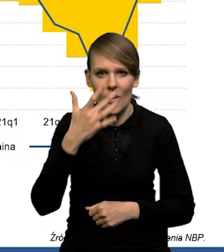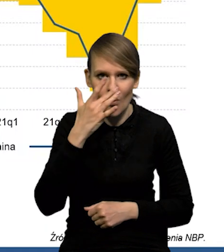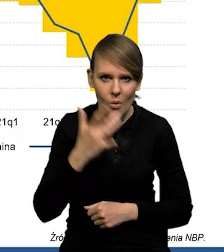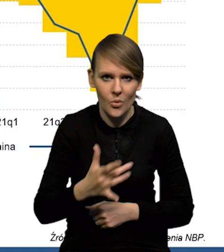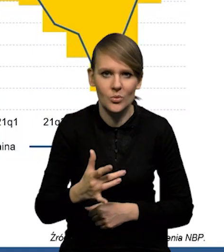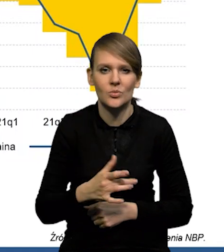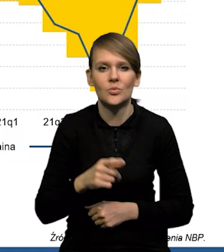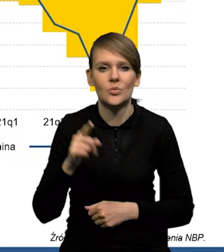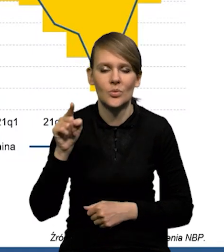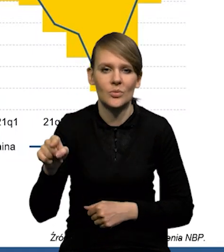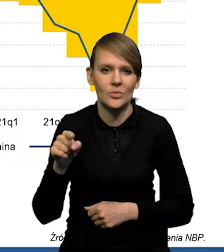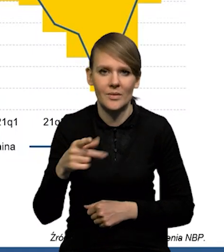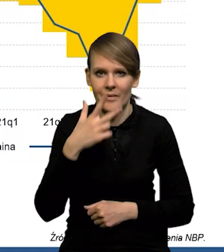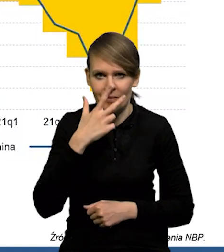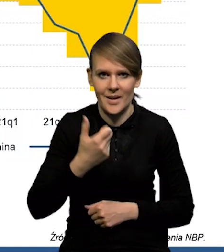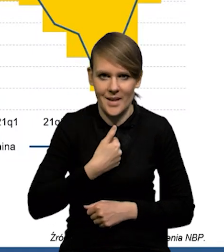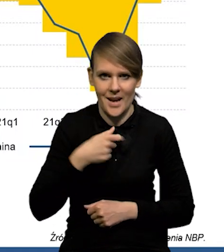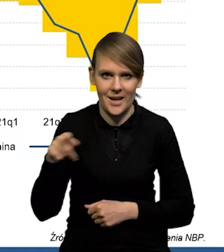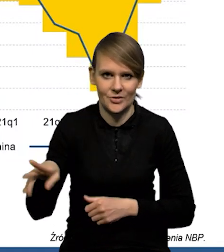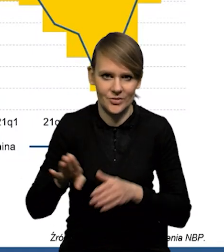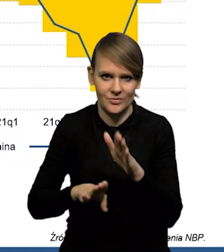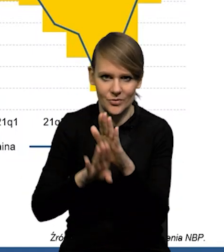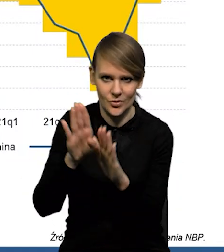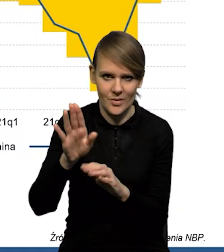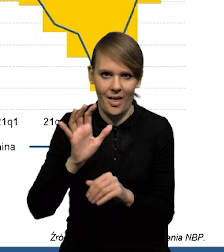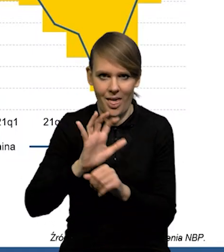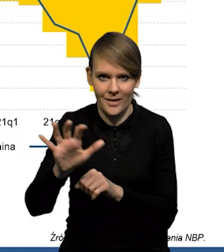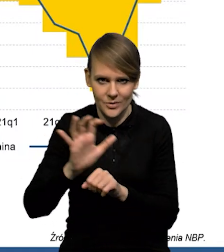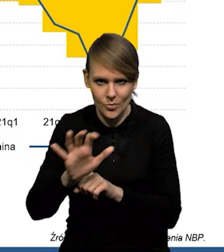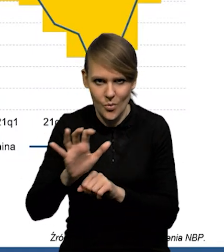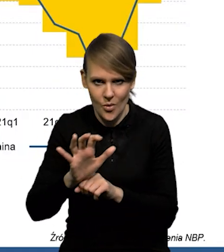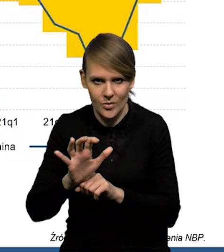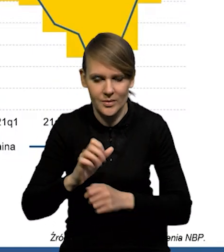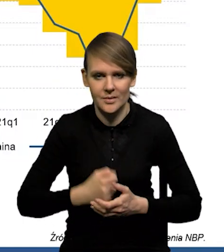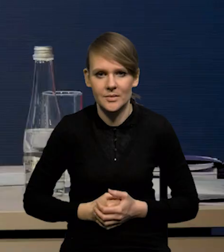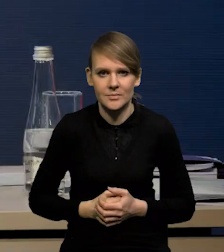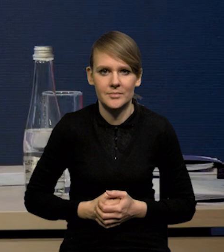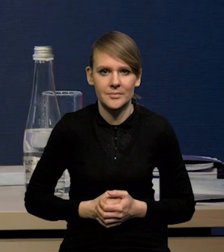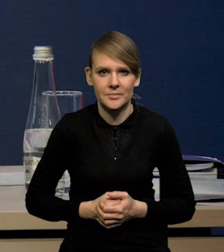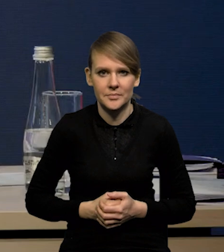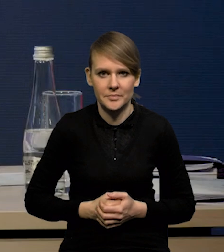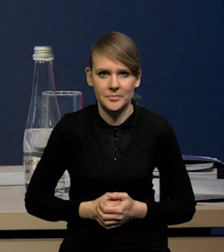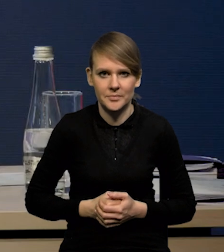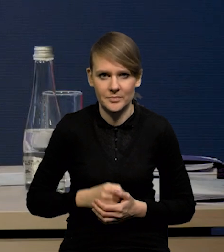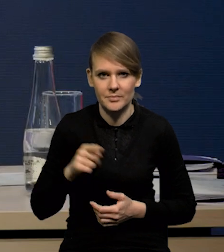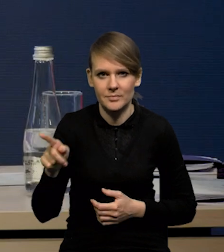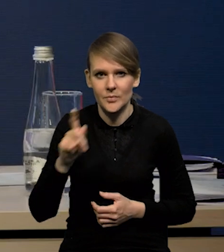tutaj jest bardzo wyraźny wzrost eksportu, jeśli chodzi przede wszystkim o Ukrainę.